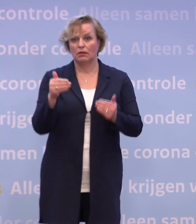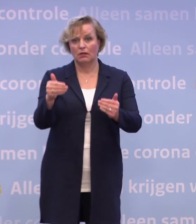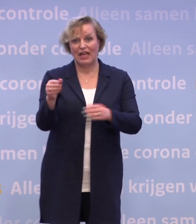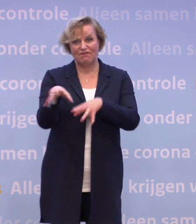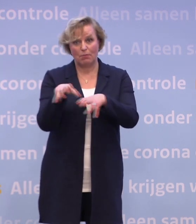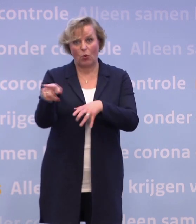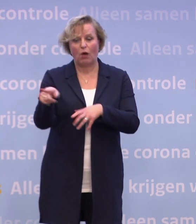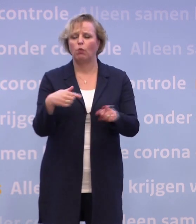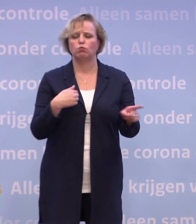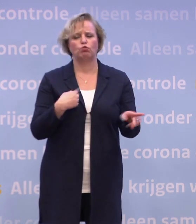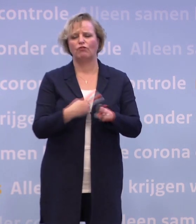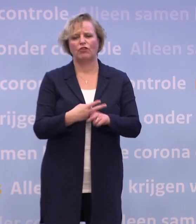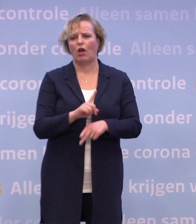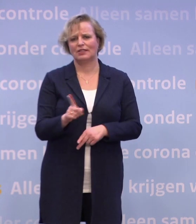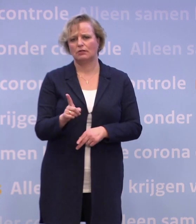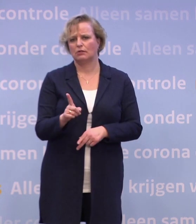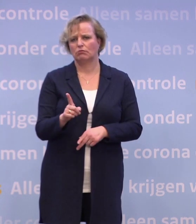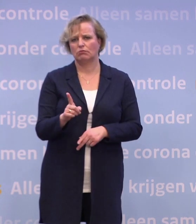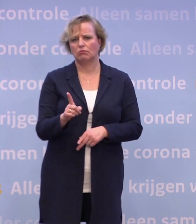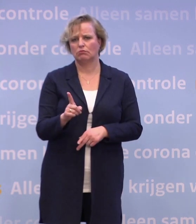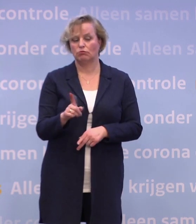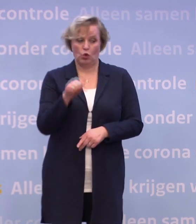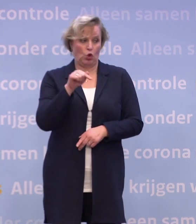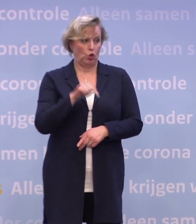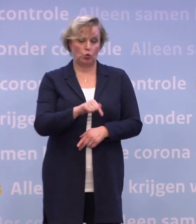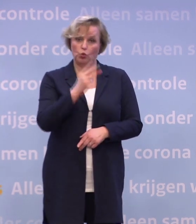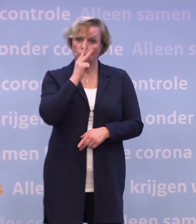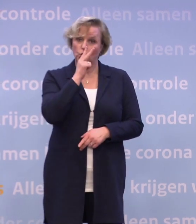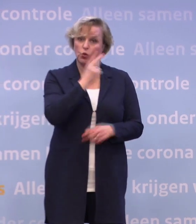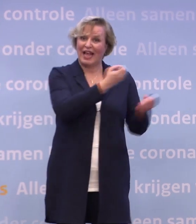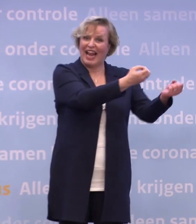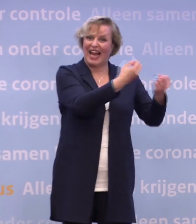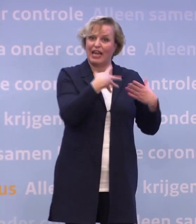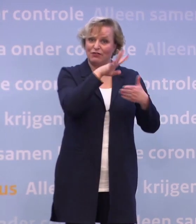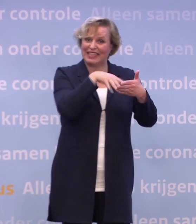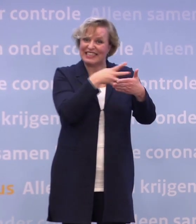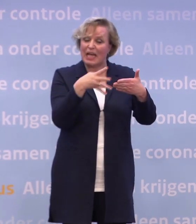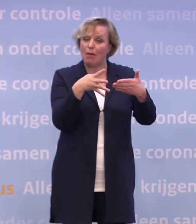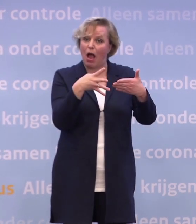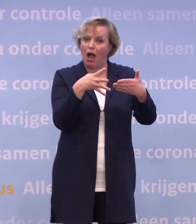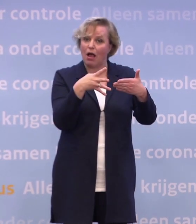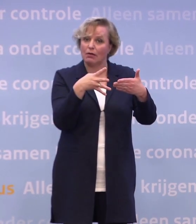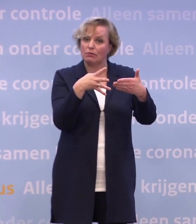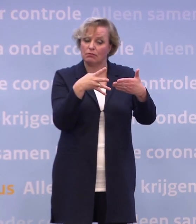Nee, dat denk ik niet. Dat denk ik niet als ik nu kijk naar de leveringsschema's. Nogmaals, die dus nog weleens willen veranderen.